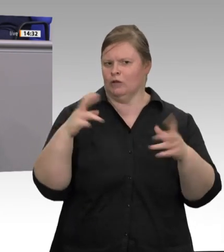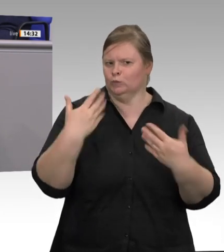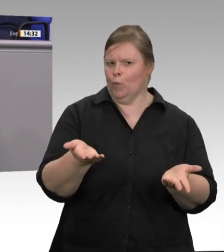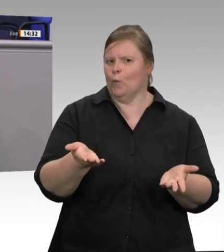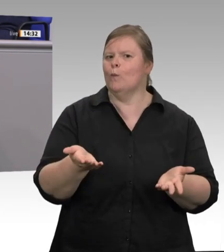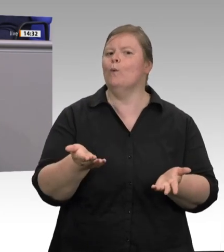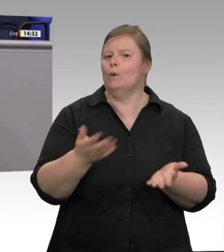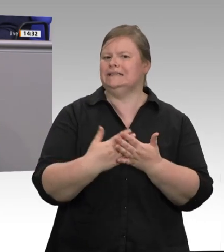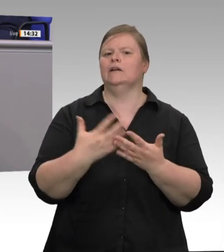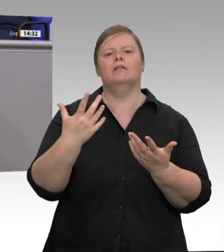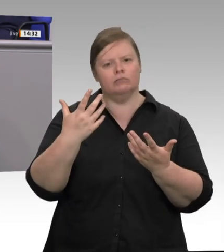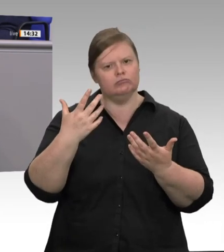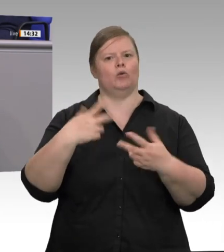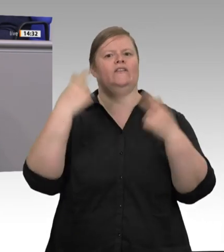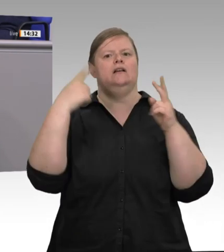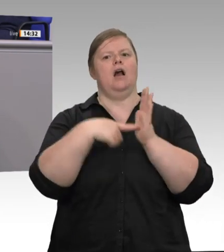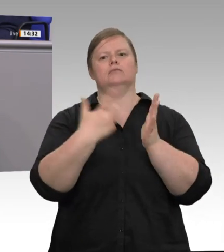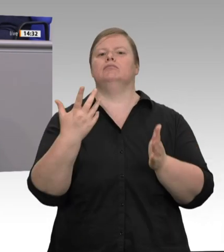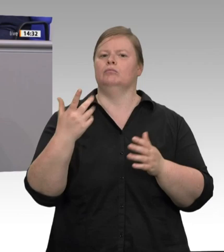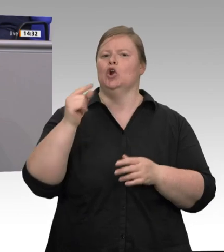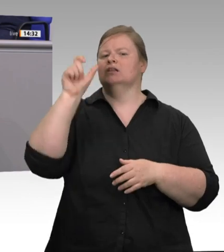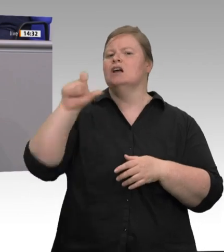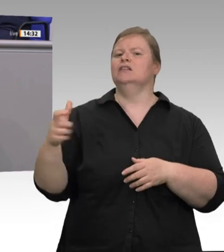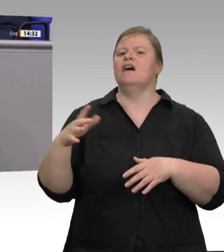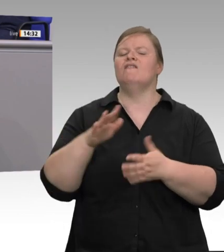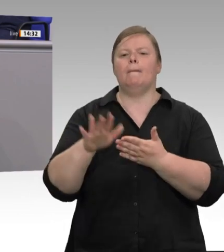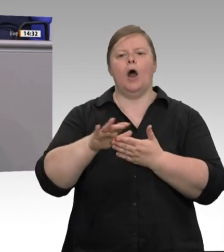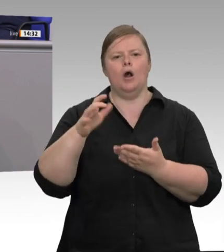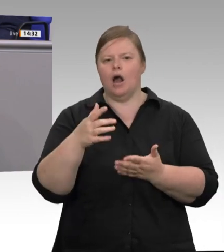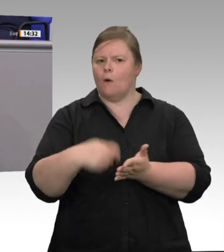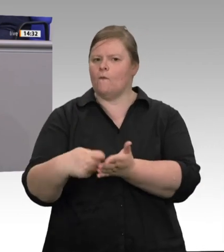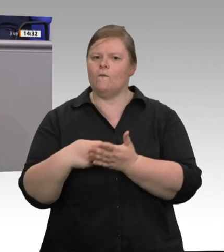die Firma Tönnies nach drei Monaten Pandemie immer noch einen laxen Umgang mit Hygienestandards